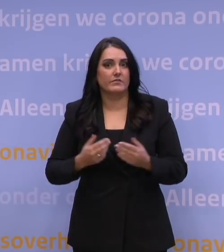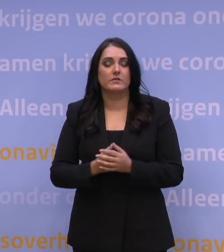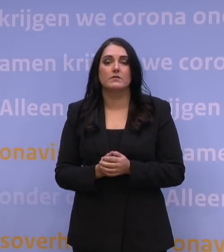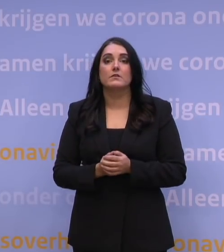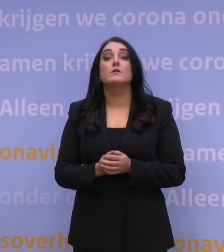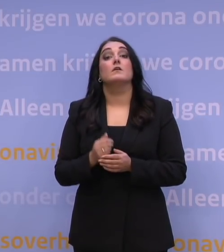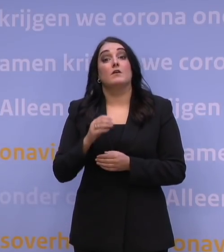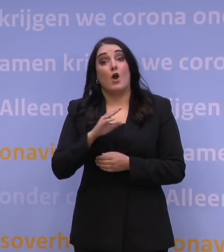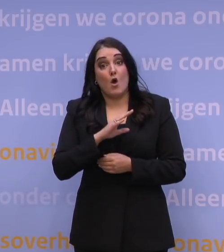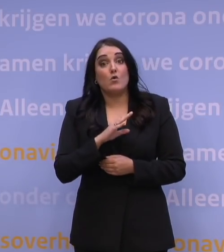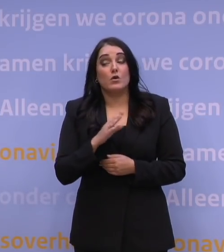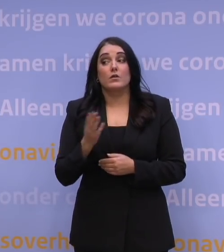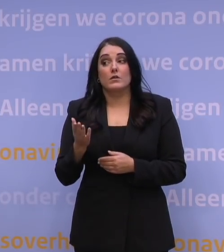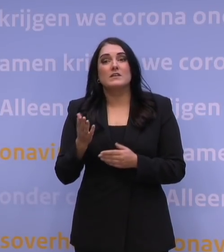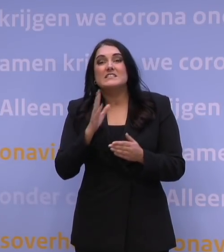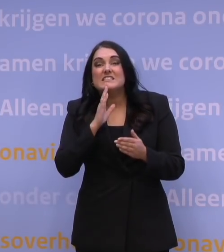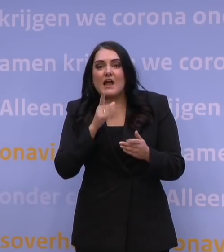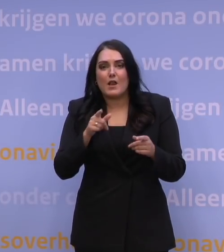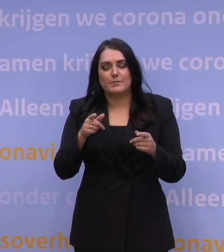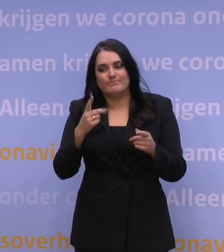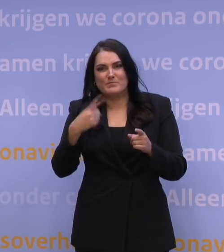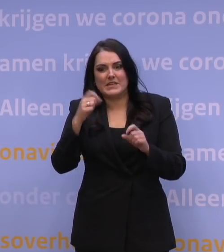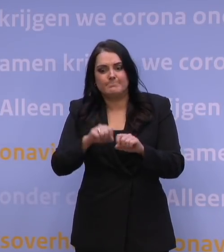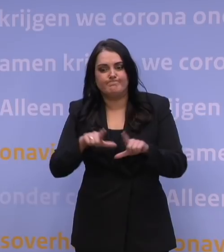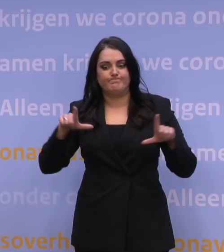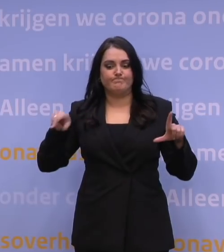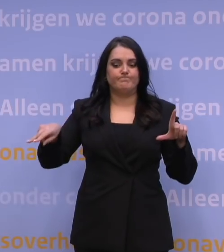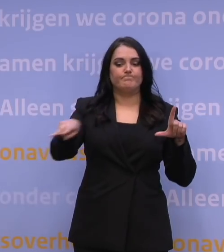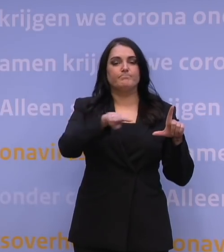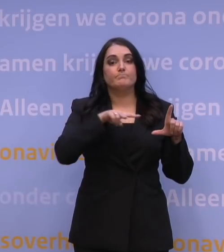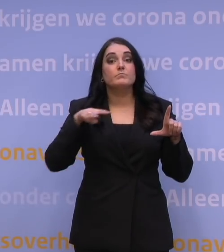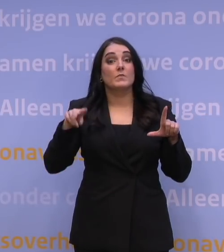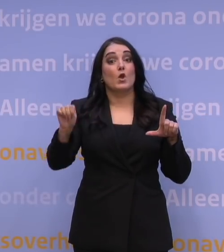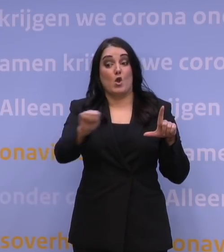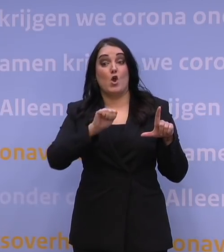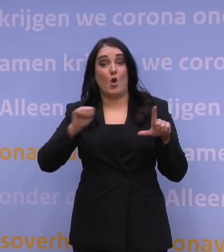Dat geldt überhaupt, als je een beetje uitzoomt, dan maken alle landen in Europa ongeveer dezelfde ontwikkeling door,